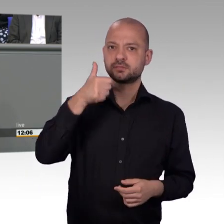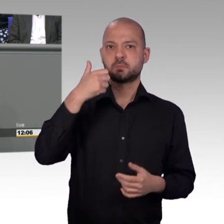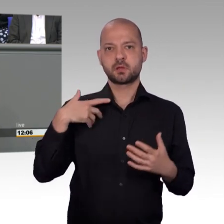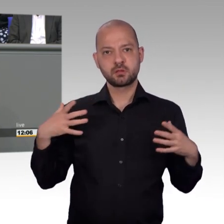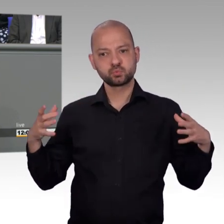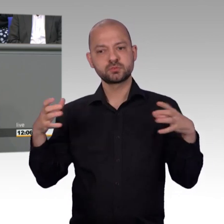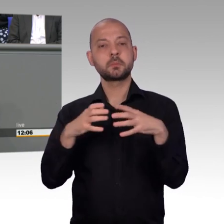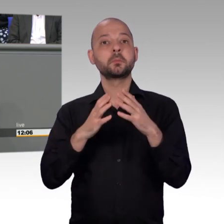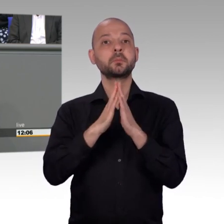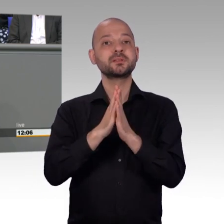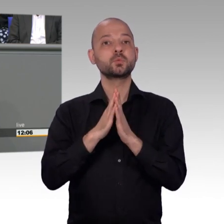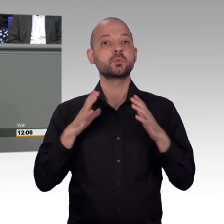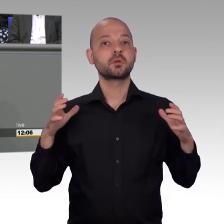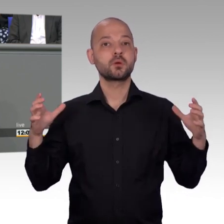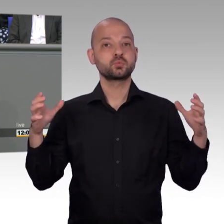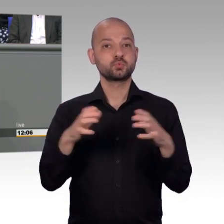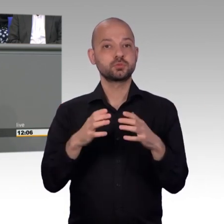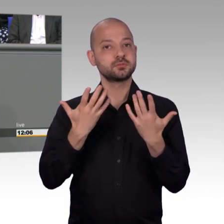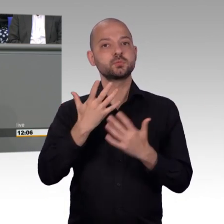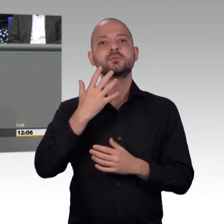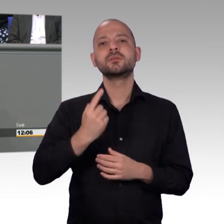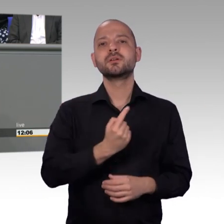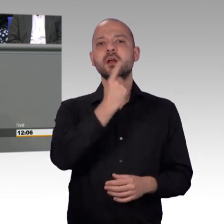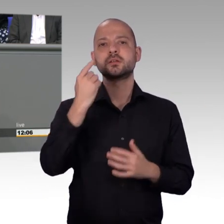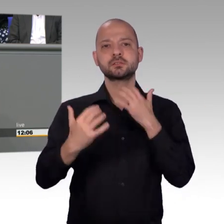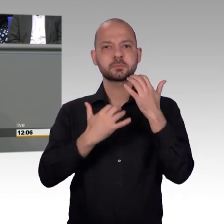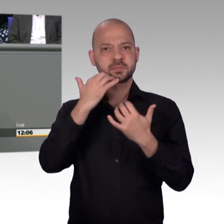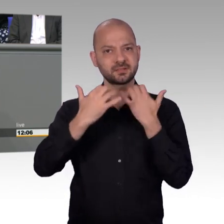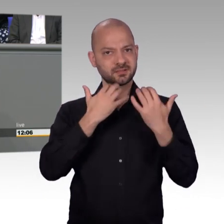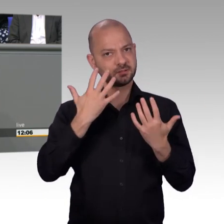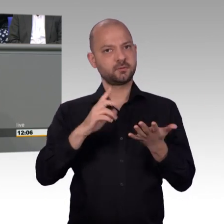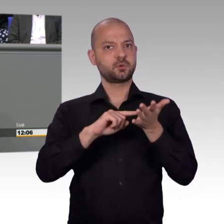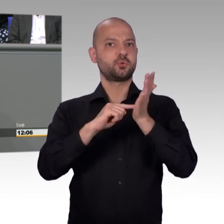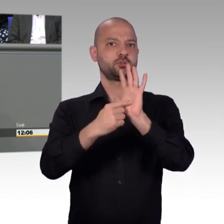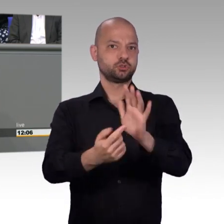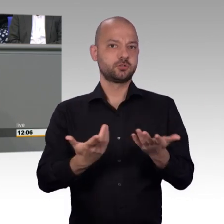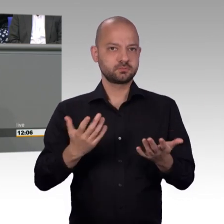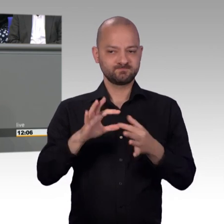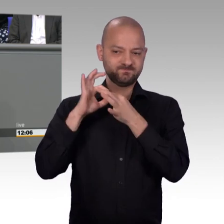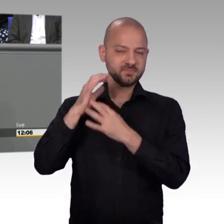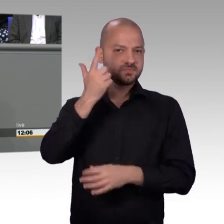Und, Herr Kollege Huber, ich muss jetzt schon mal richtigstellen, nicht dass Sie hier etwas Unwahres versehentlich sagen. Absicht unterstelle ich Ihnen grundsätzlich nicht.